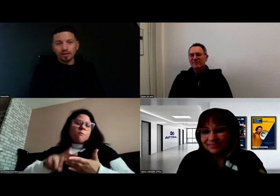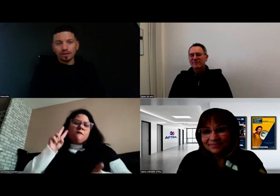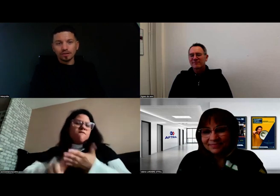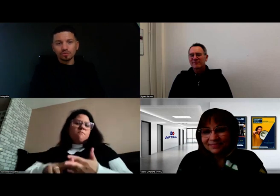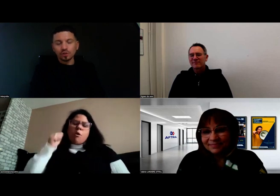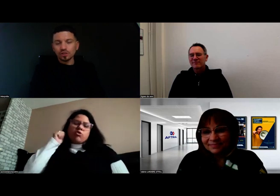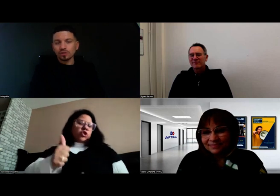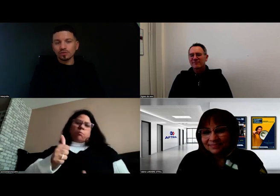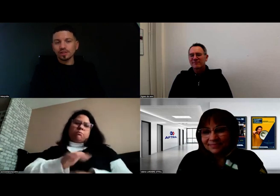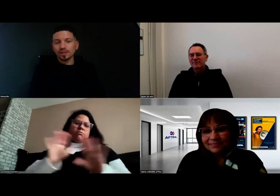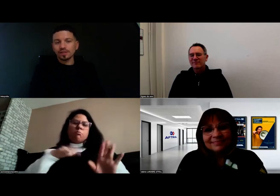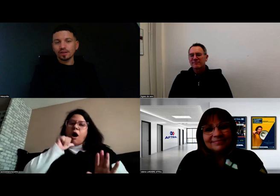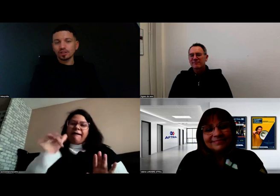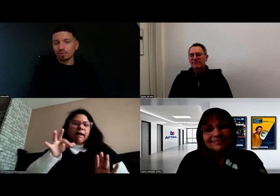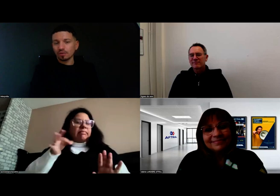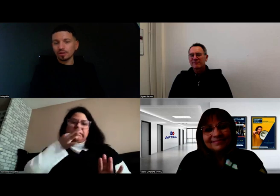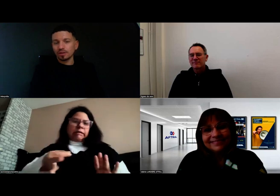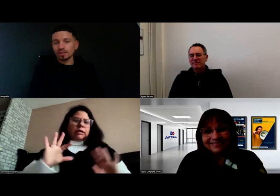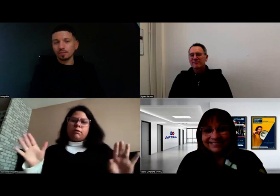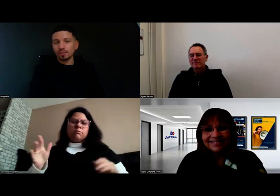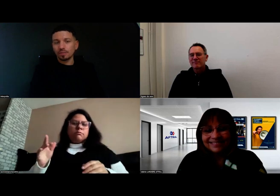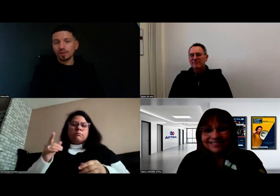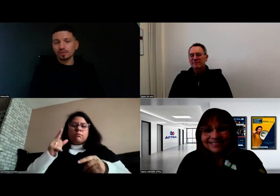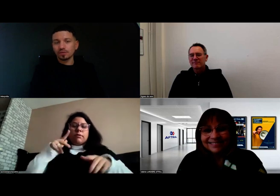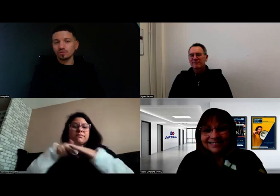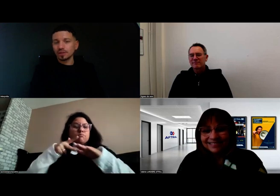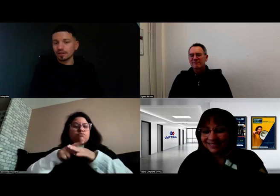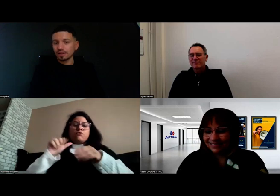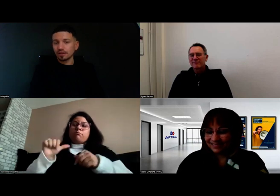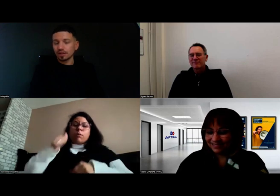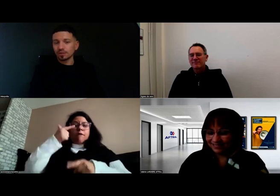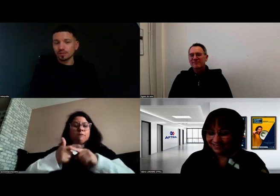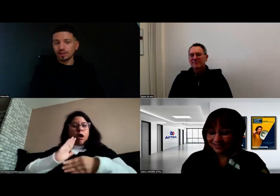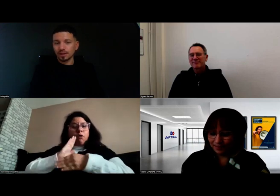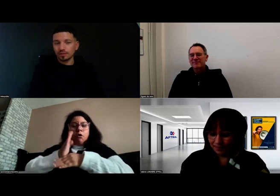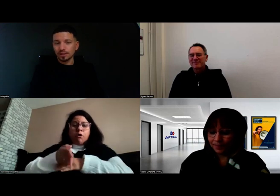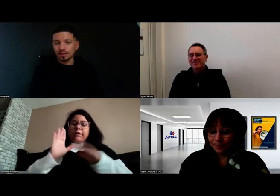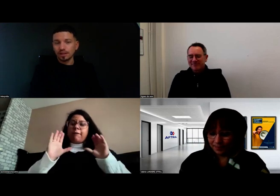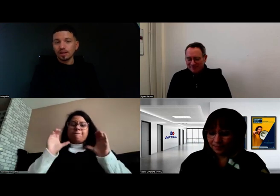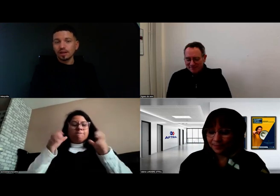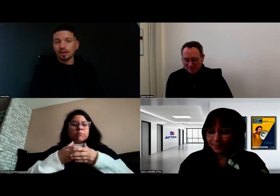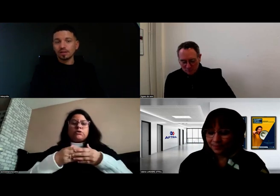Moi, ce que j'ai envie de lui dire, c'est chapeau. Chapeau parce que les conditions étaient réunies.